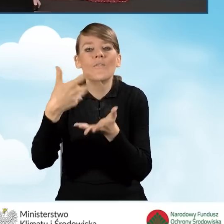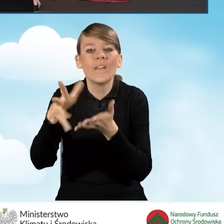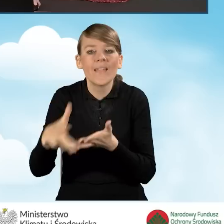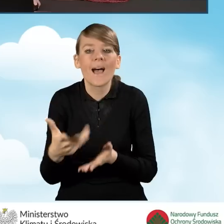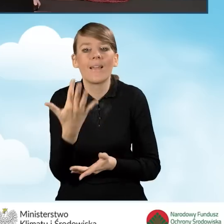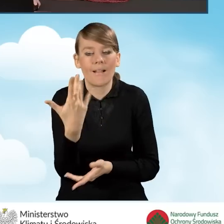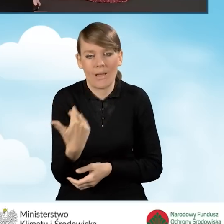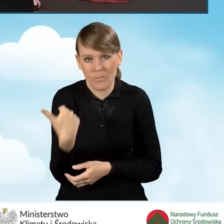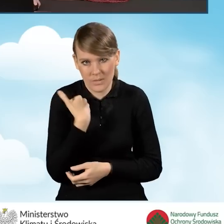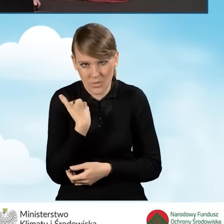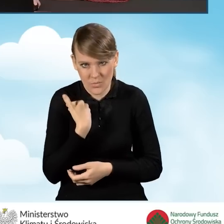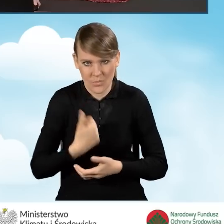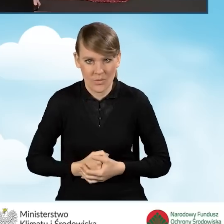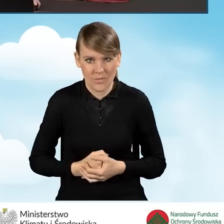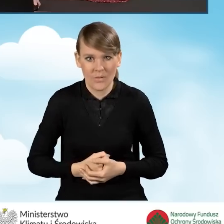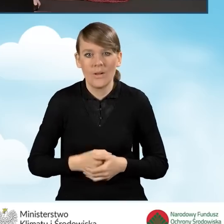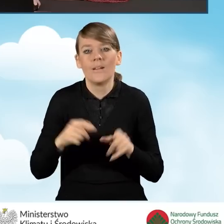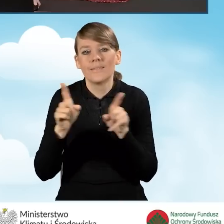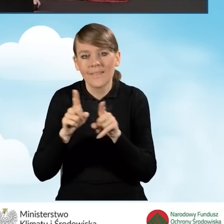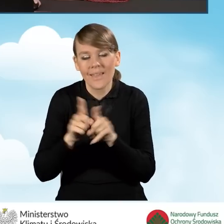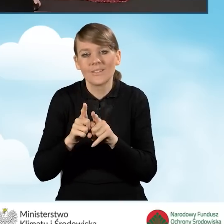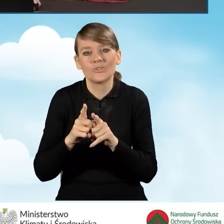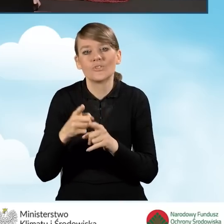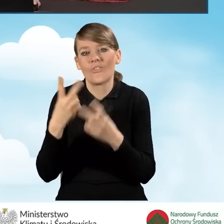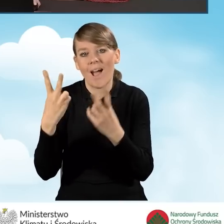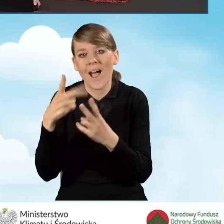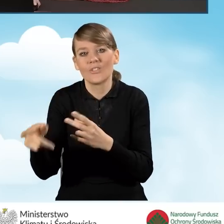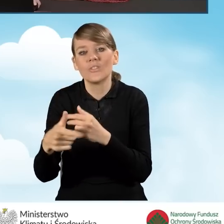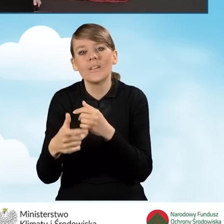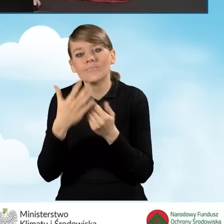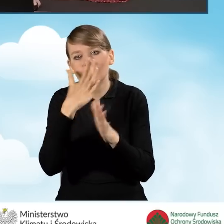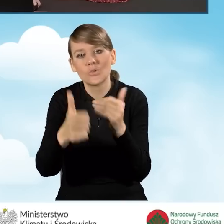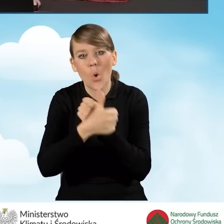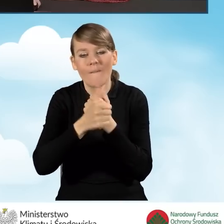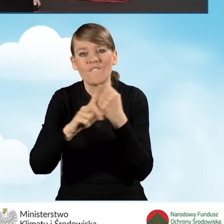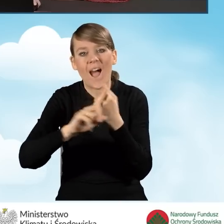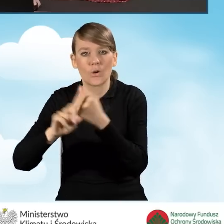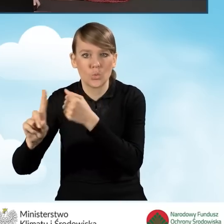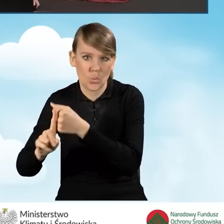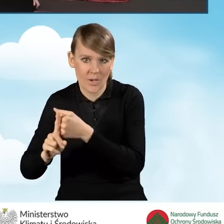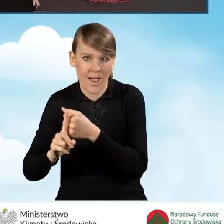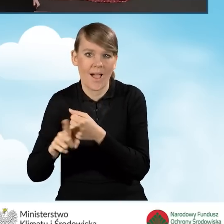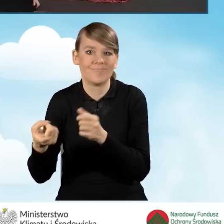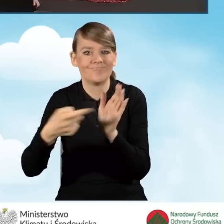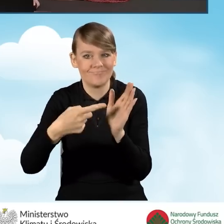w ramach realizacji przedsięwzięcia i okazywanych faktur w ramach wniosków o płatność.